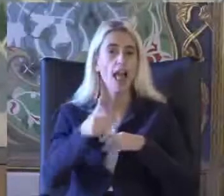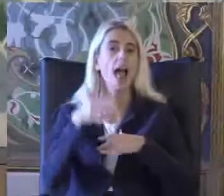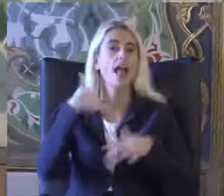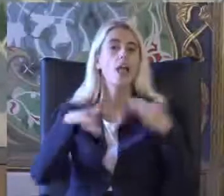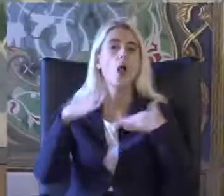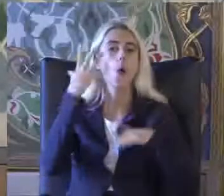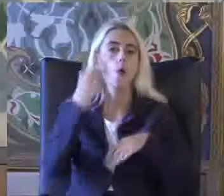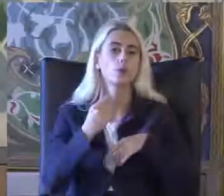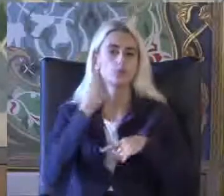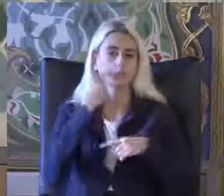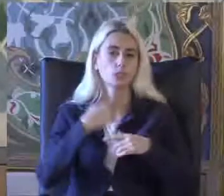Bize göster